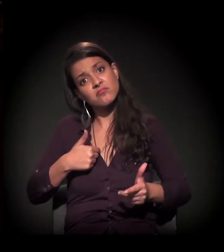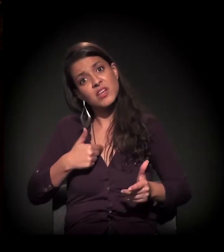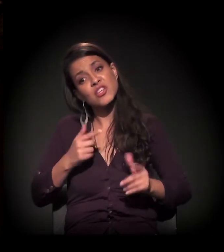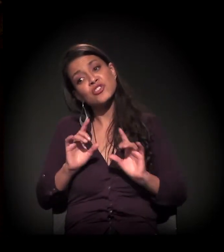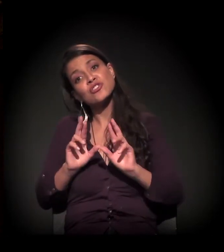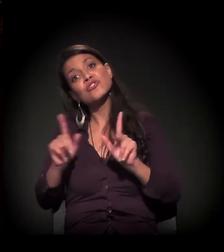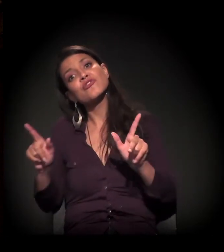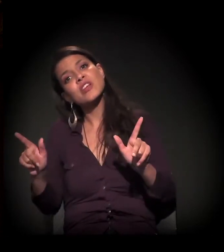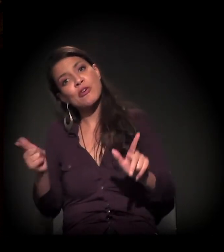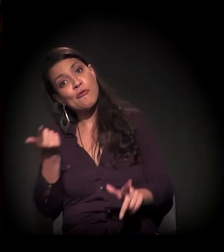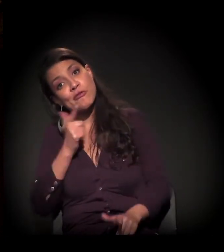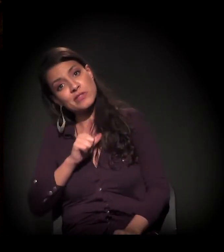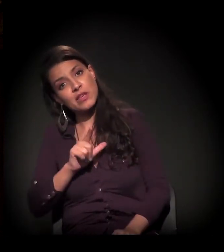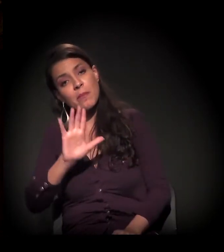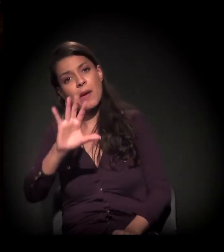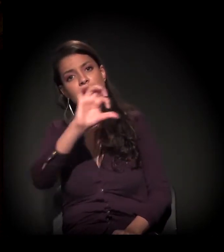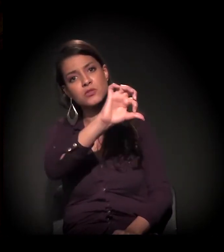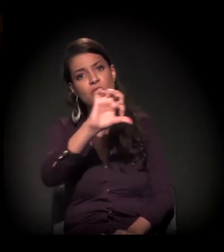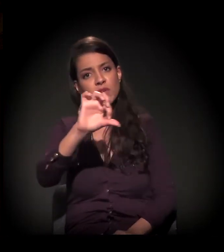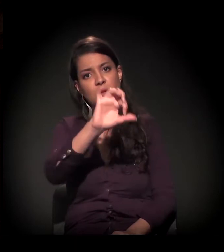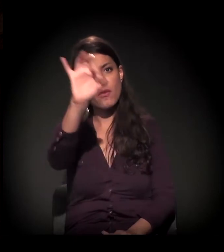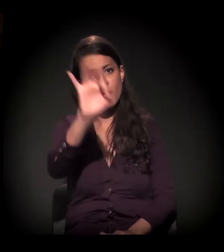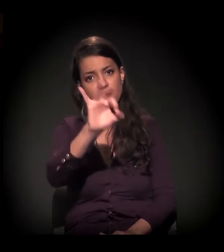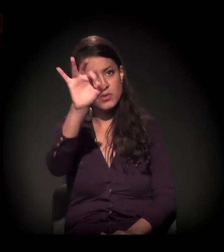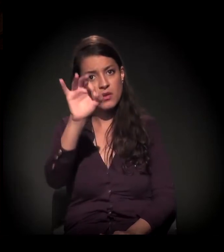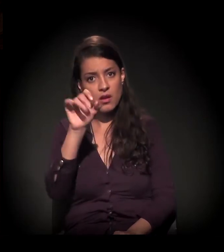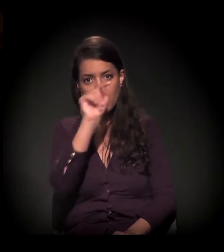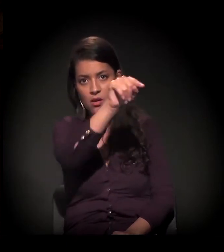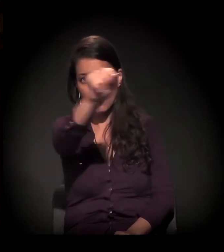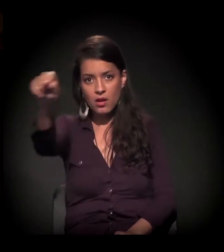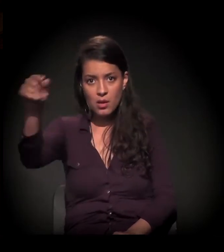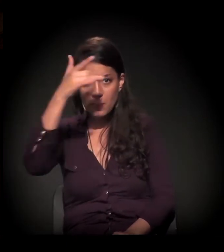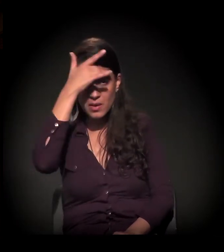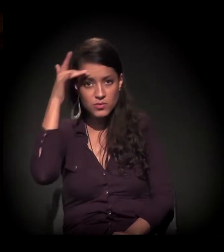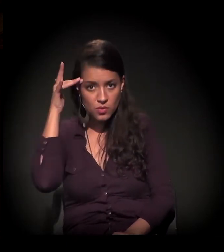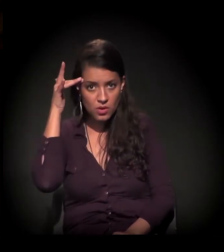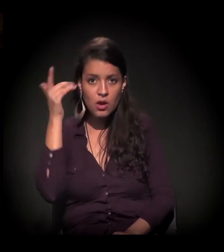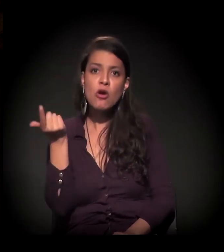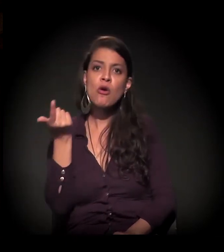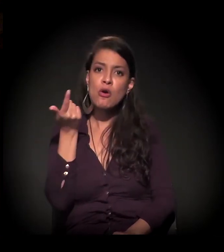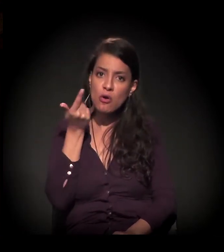mas 99% desses sujeitos que conseguem chegar nesta etapa,